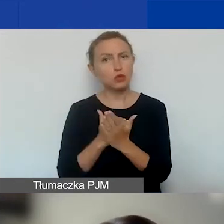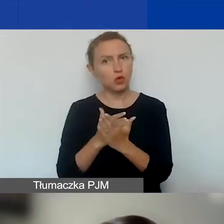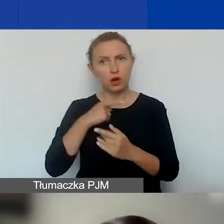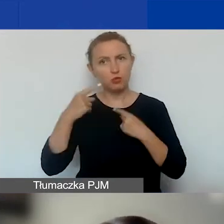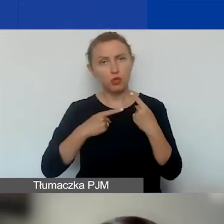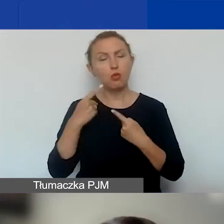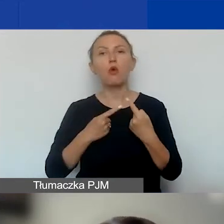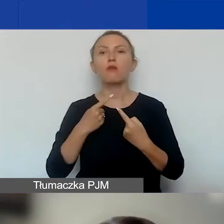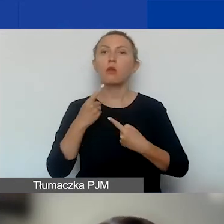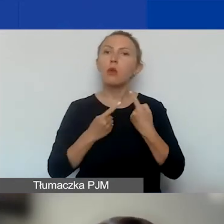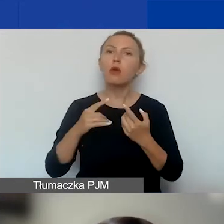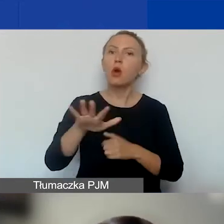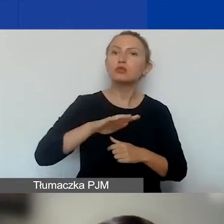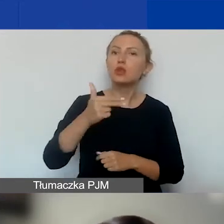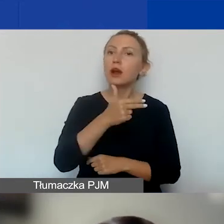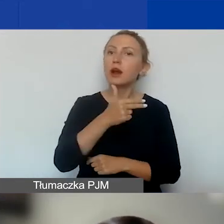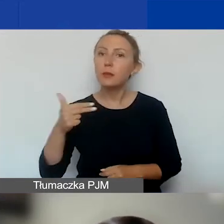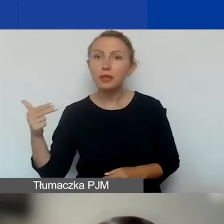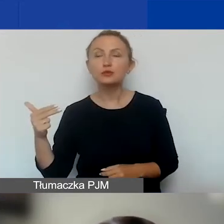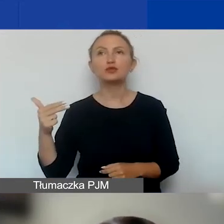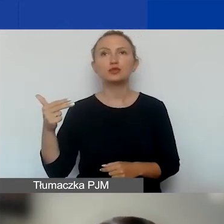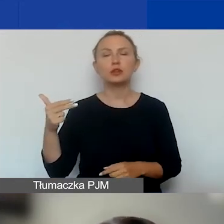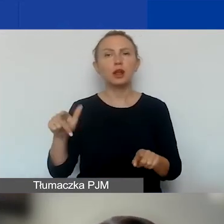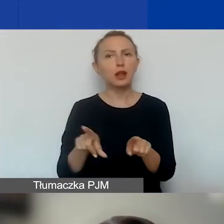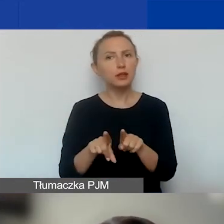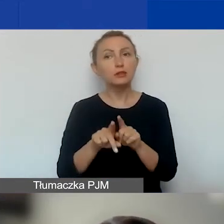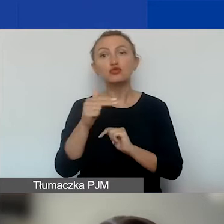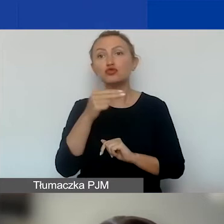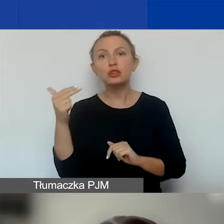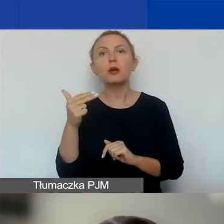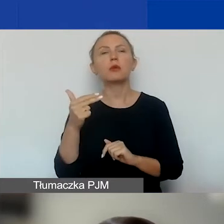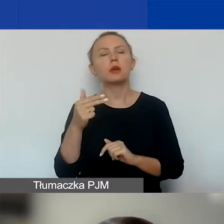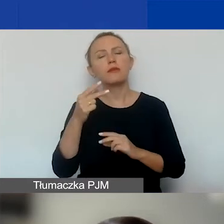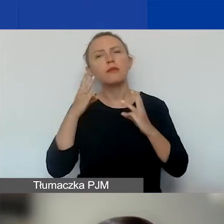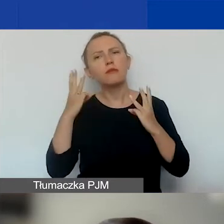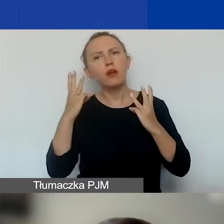Opowiem o obszarach tematycznych i tematach o znaczeniu szczególnym krótko,